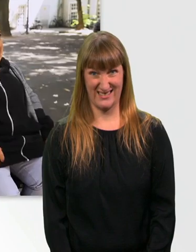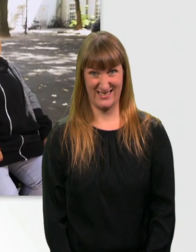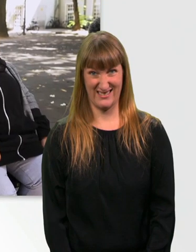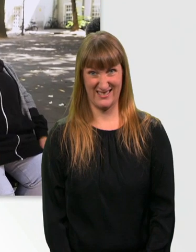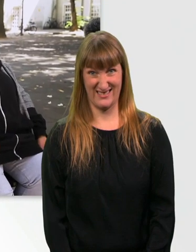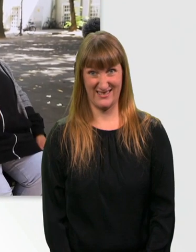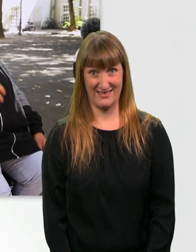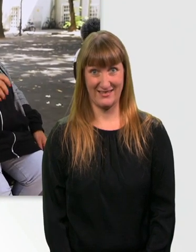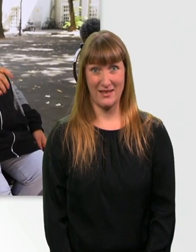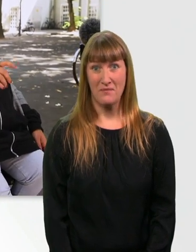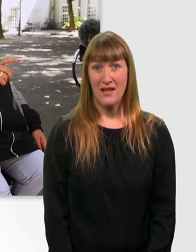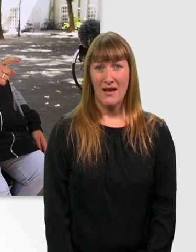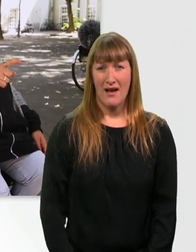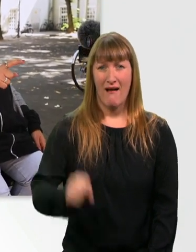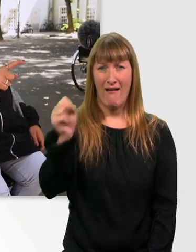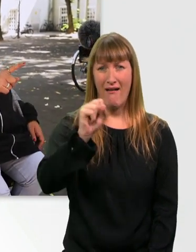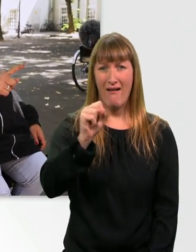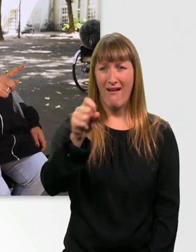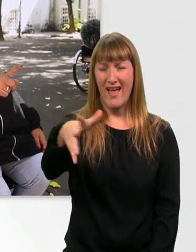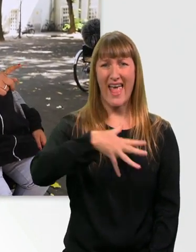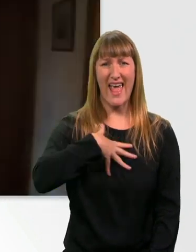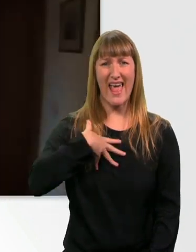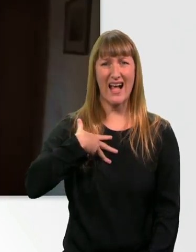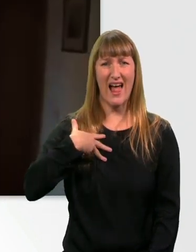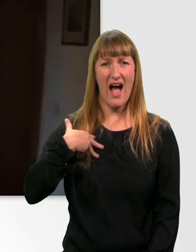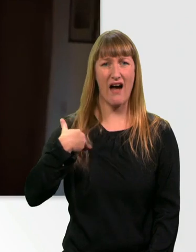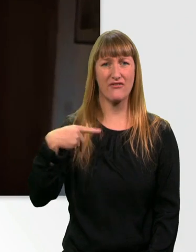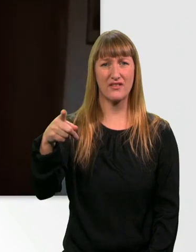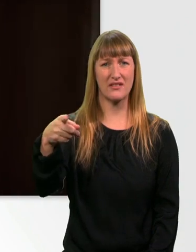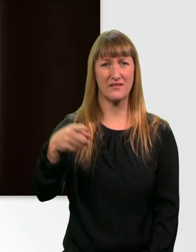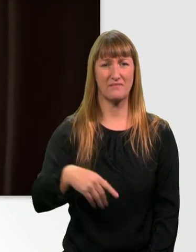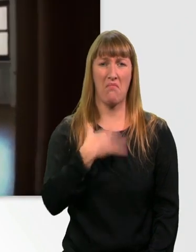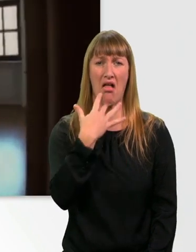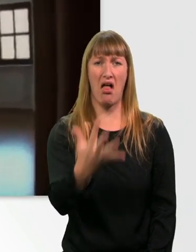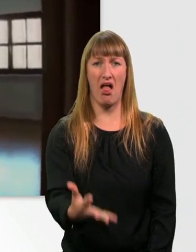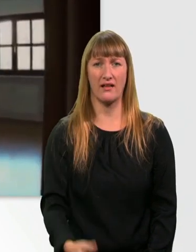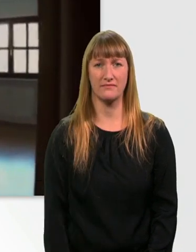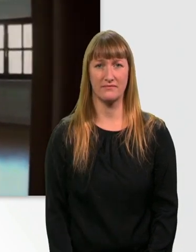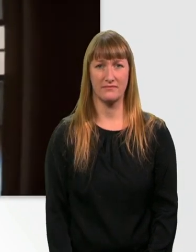Kannst du hier irgendwo was entdecken? - Uh, ist ja ekelhaft? Bäh. Bäh, ekelhaft.